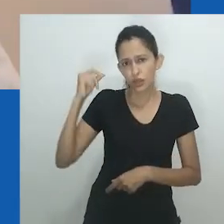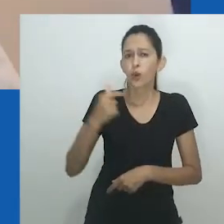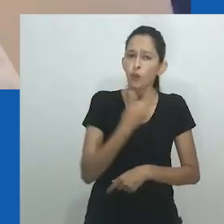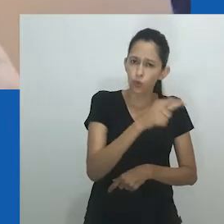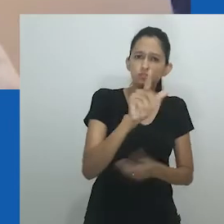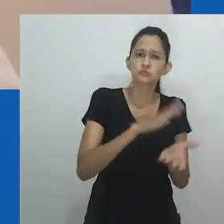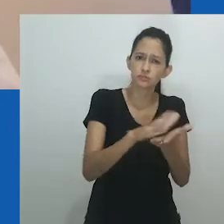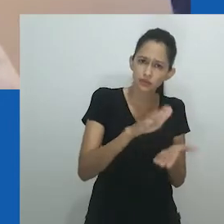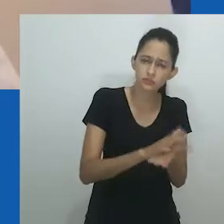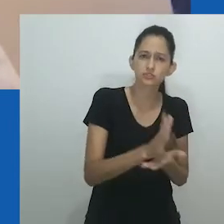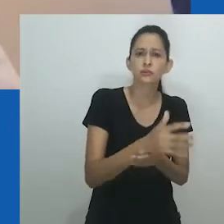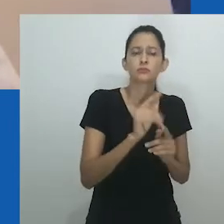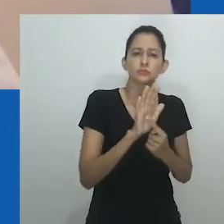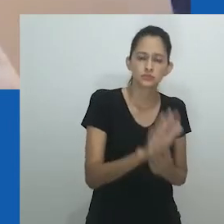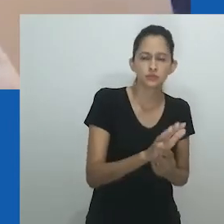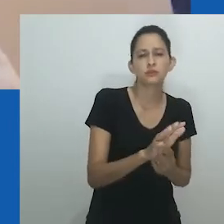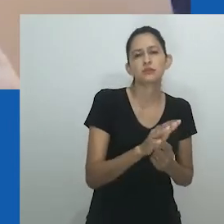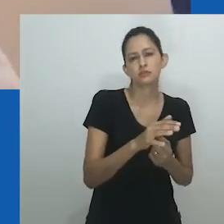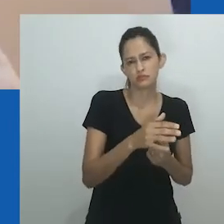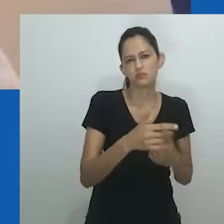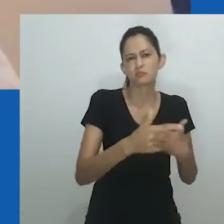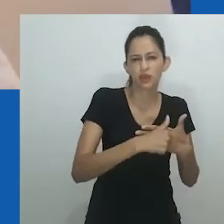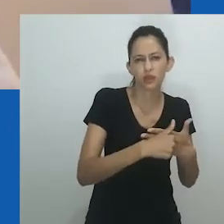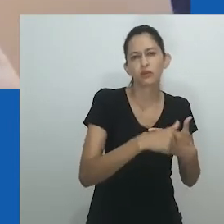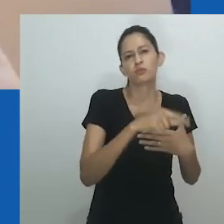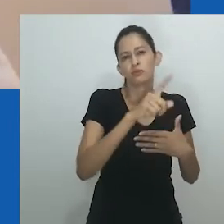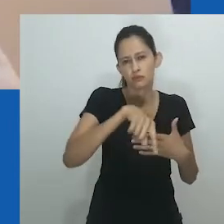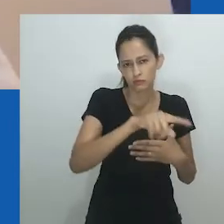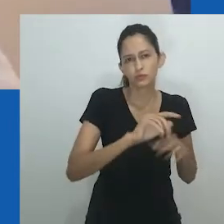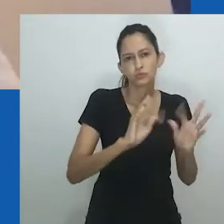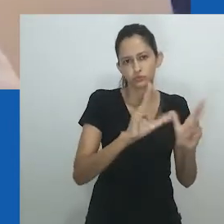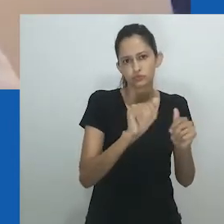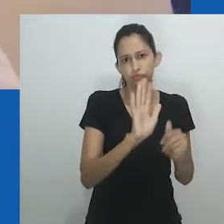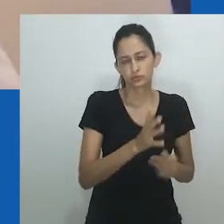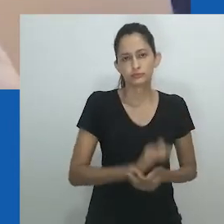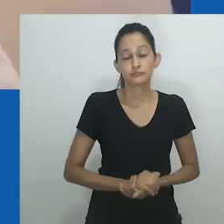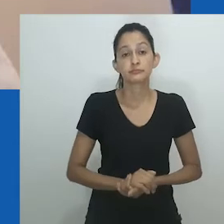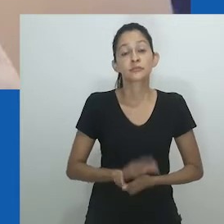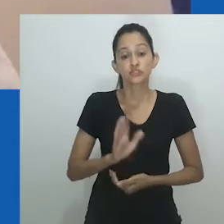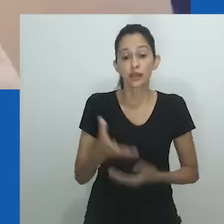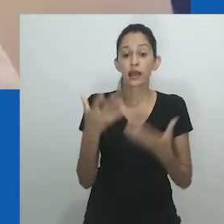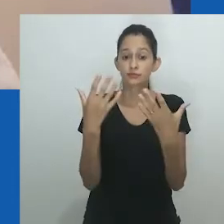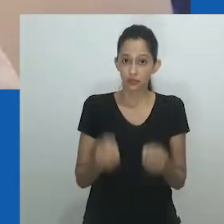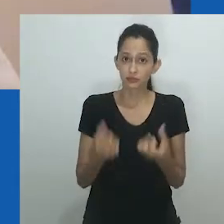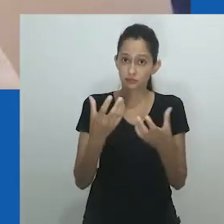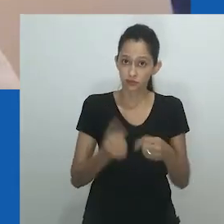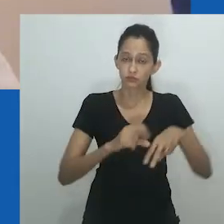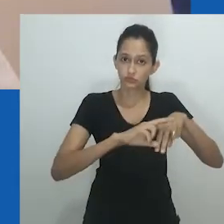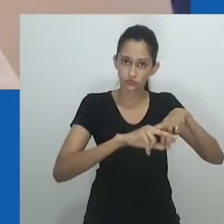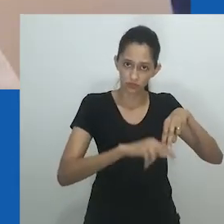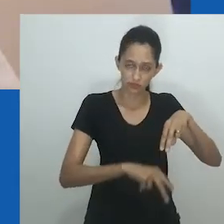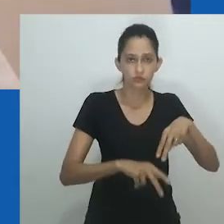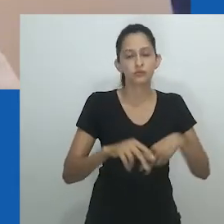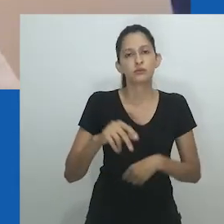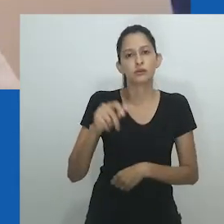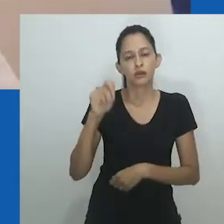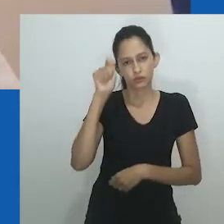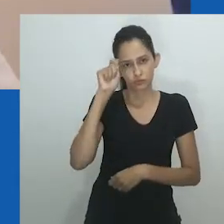O casamento entre mulheres continua a ser importante e relevante nas sociedades africanas onde mulheres estéreis desejam continuar suas famílias.